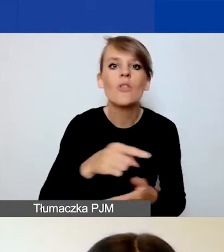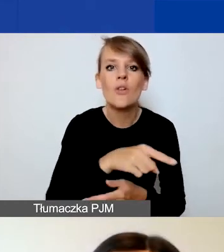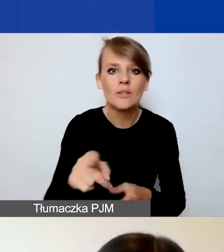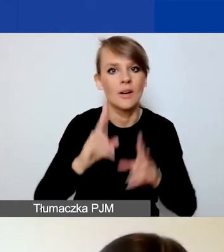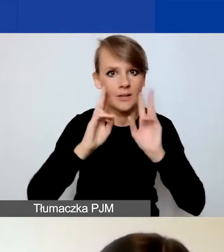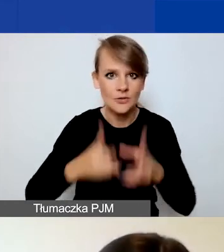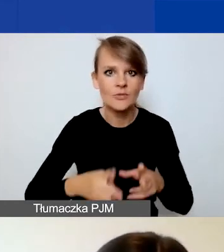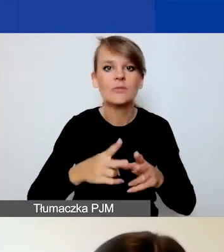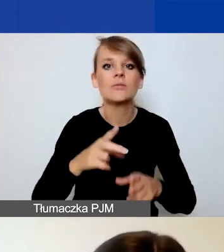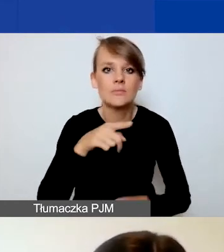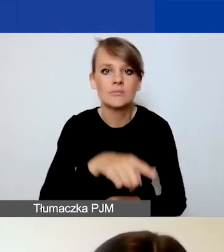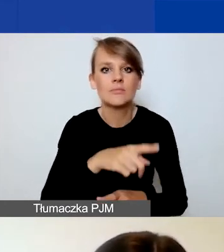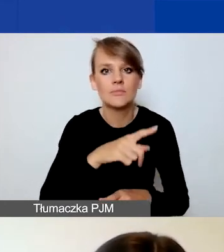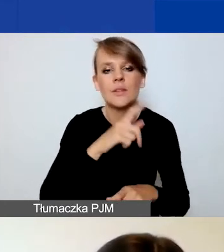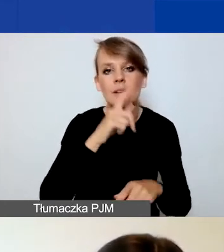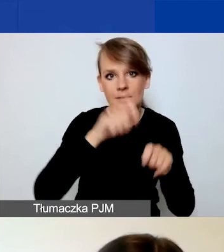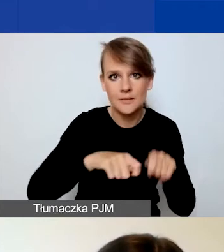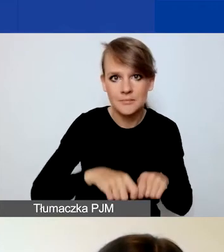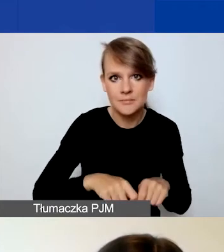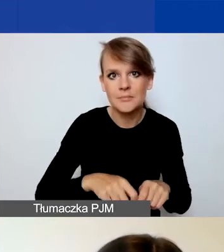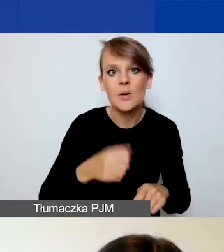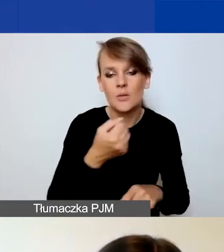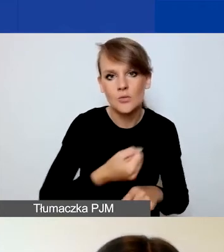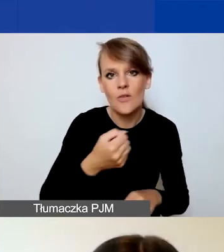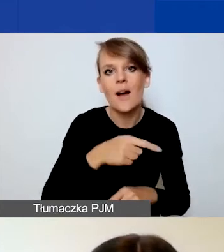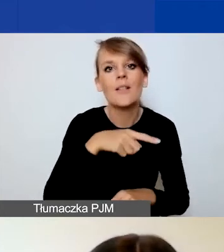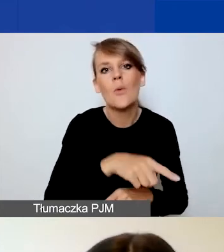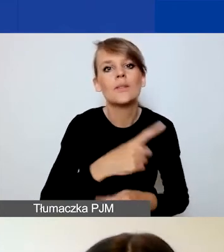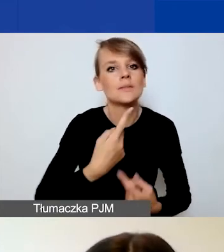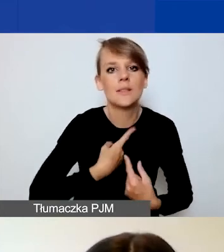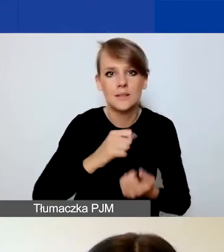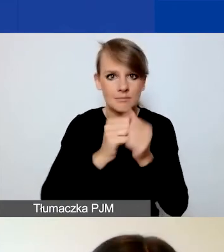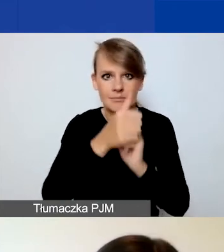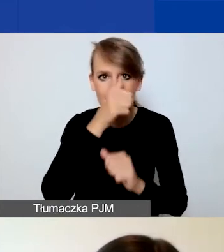Ponieważ nie można tego samodzielnie zmienić, może tego dokonać wyłącznie administrator.